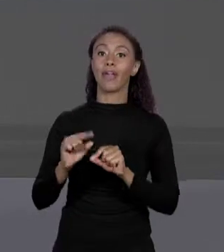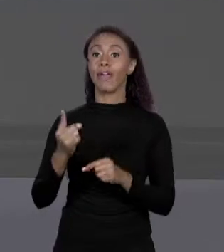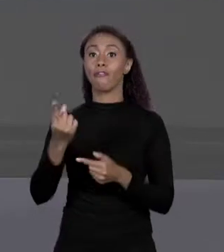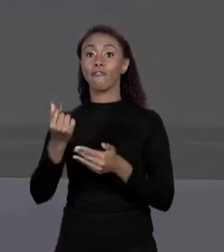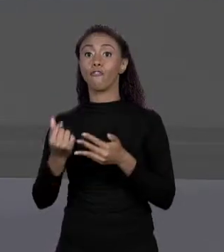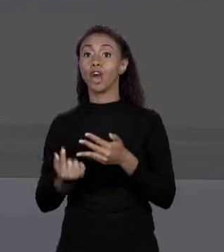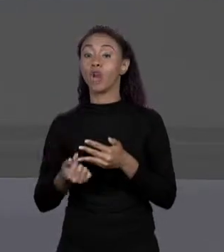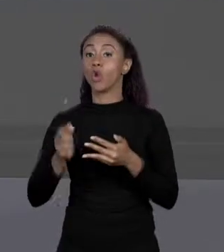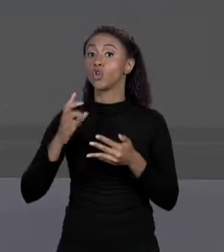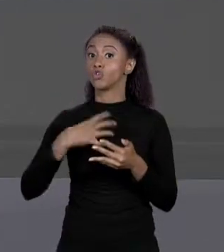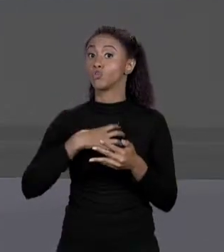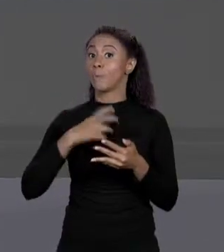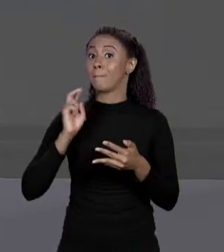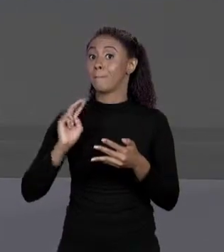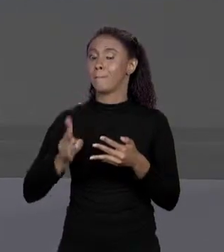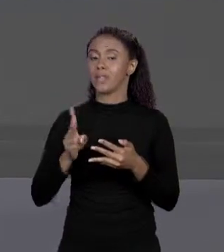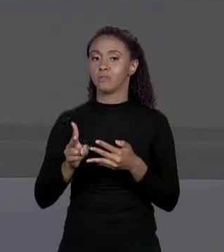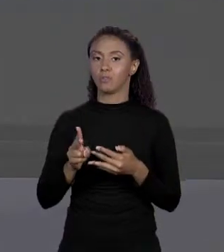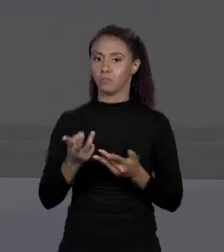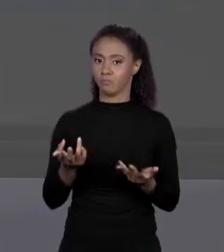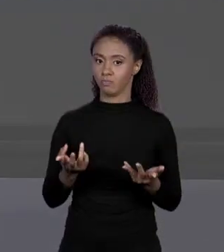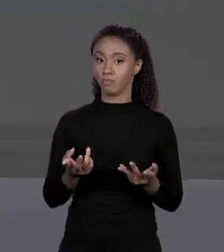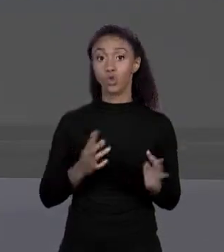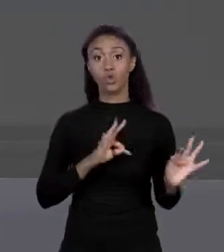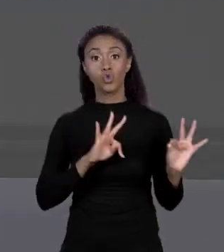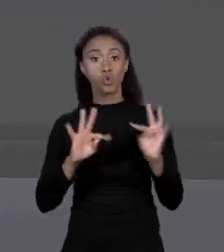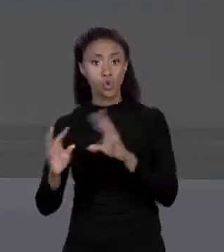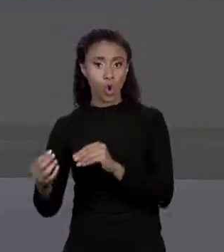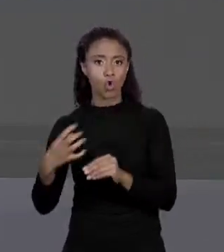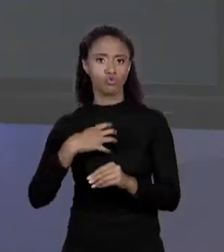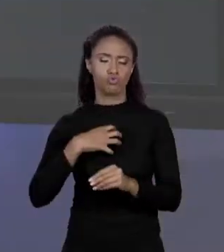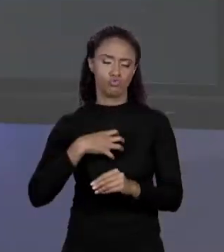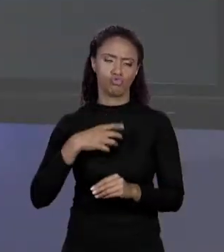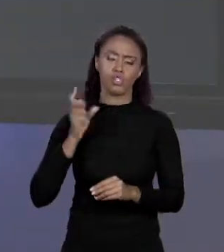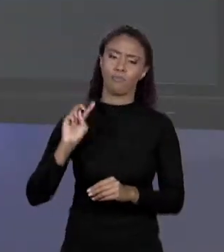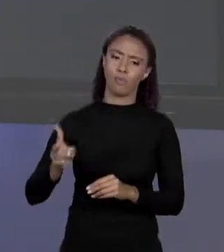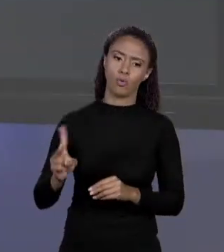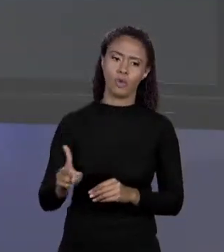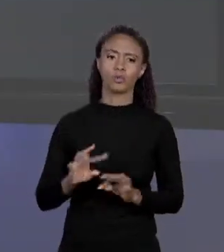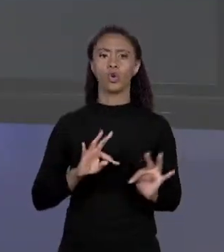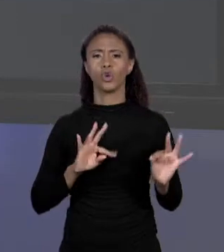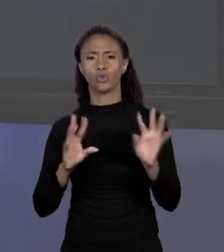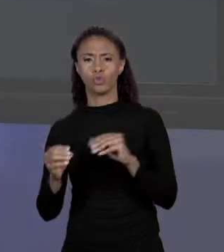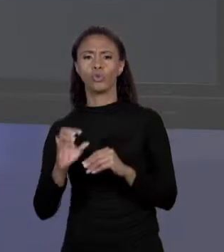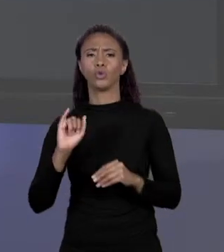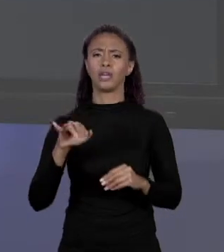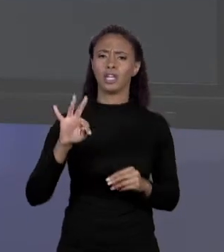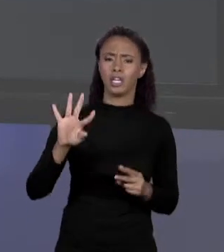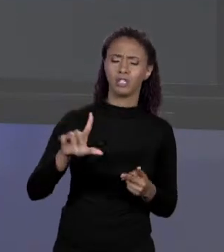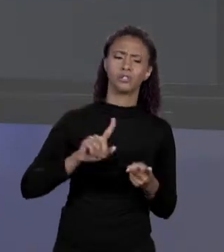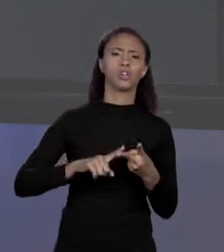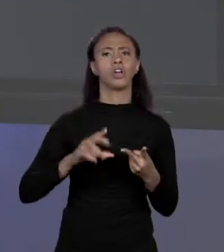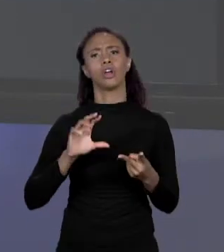DIFERENTES, TIPO UM INTEIRO, UM "FLOAT", ESSAS COISAS. NÃO, TODOS DO MESMO TIPO, OU TODOS "FLOAT" OU TODOS "INT", OU TODOS..., O QUE FOR. CERTO?